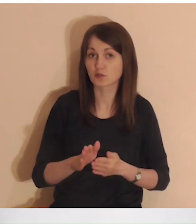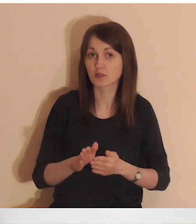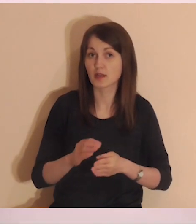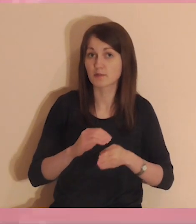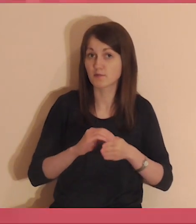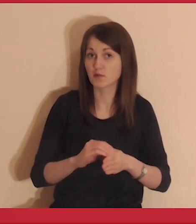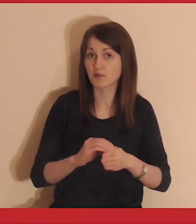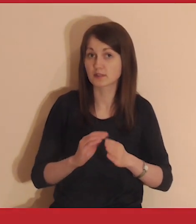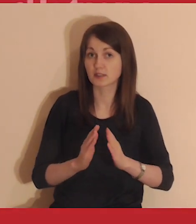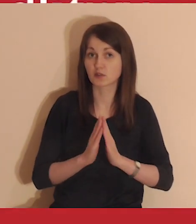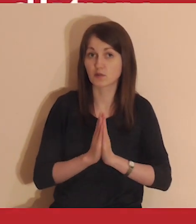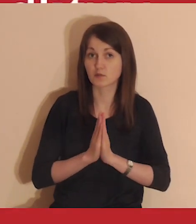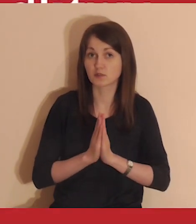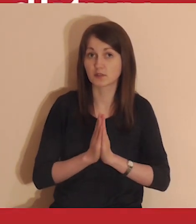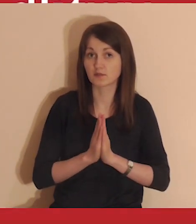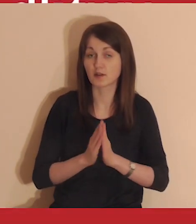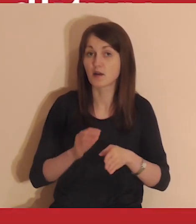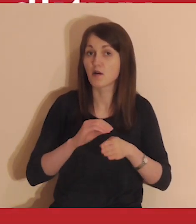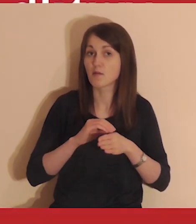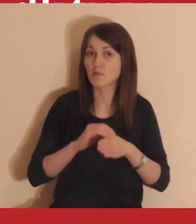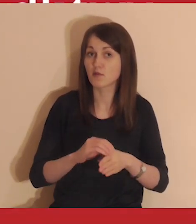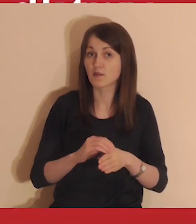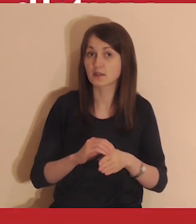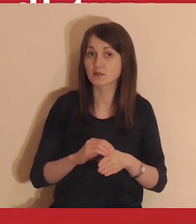A teraz rozpoczynamy wprowadzenie do modlitwy.